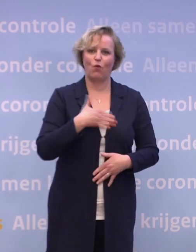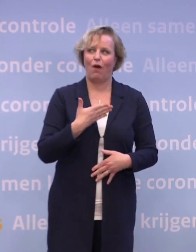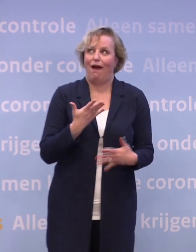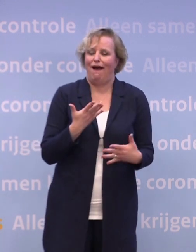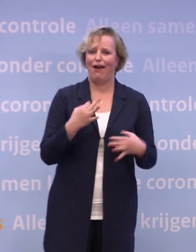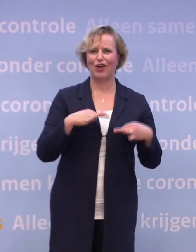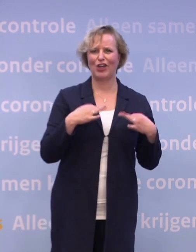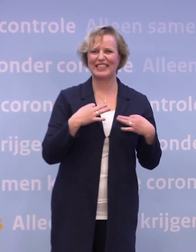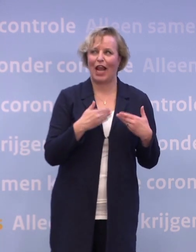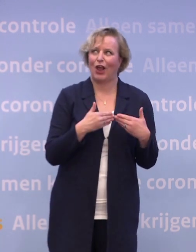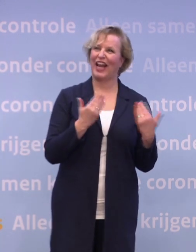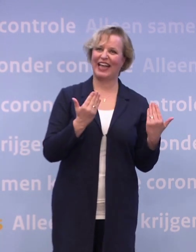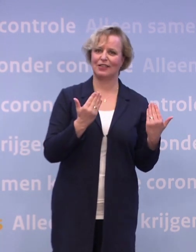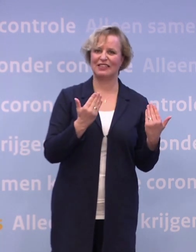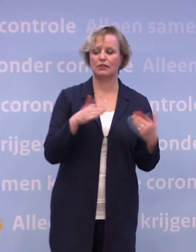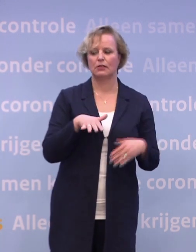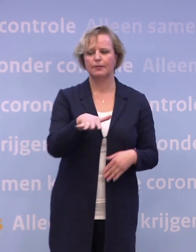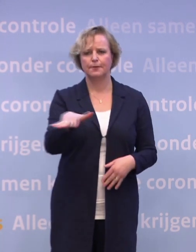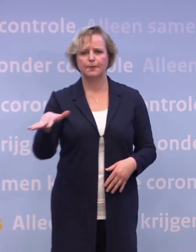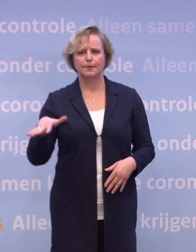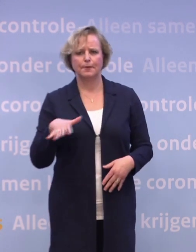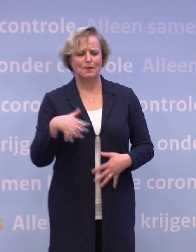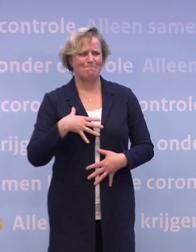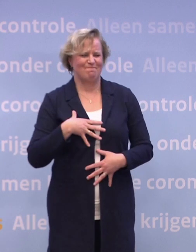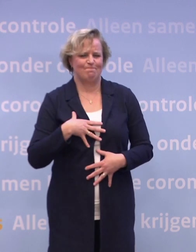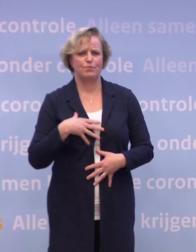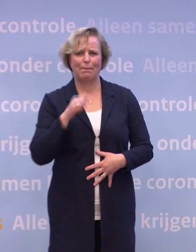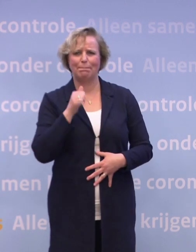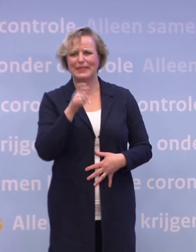...is het voor de ander een tijd waarin mensen extra voelen wat ze missen.